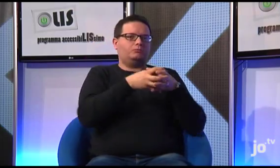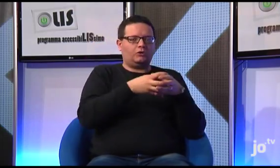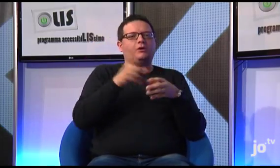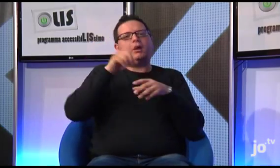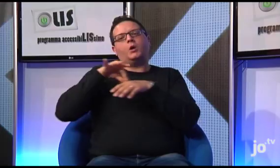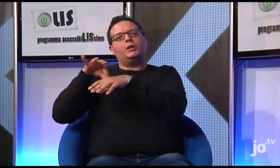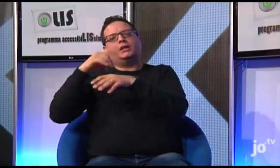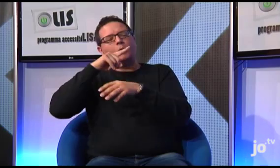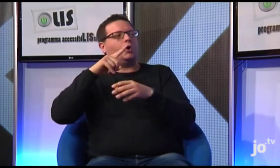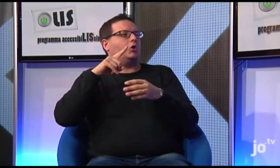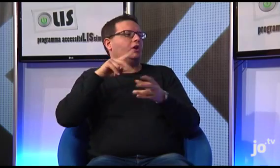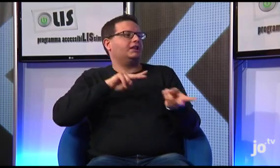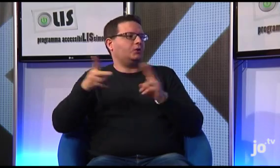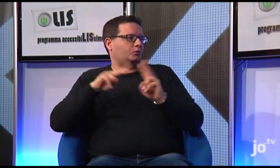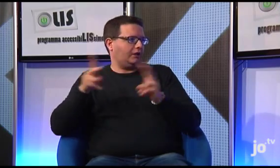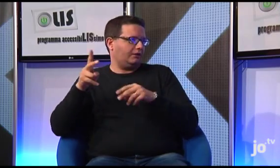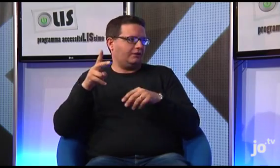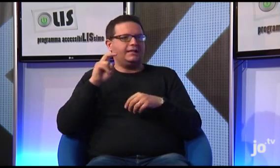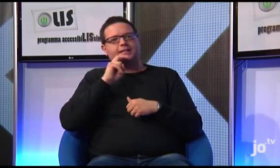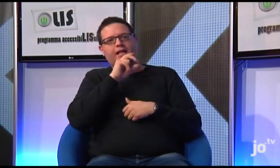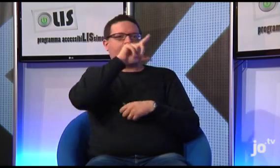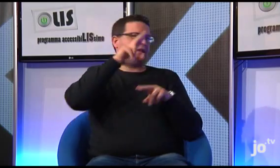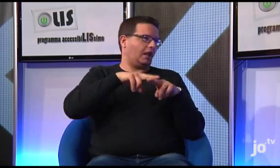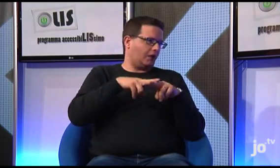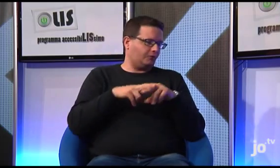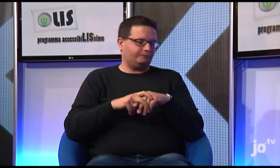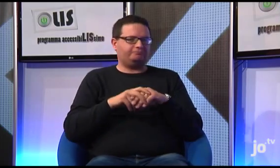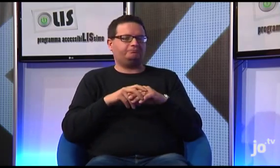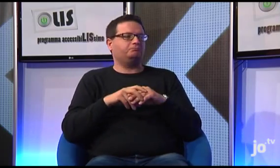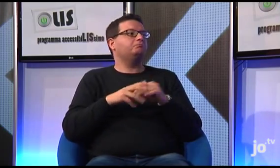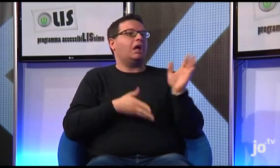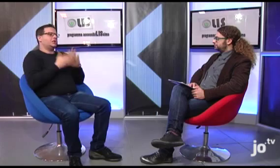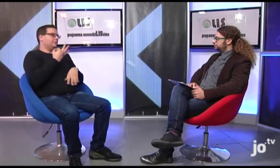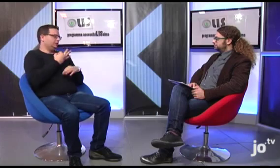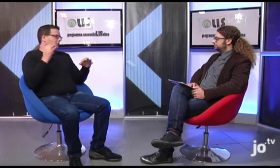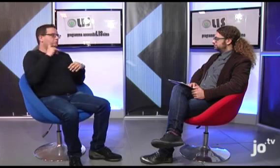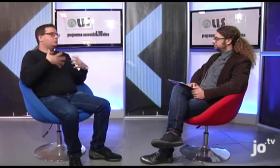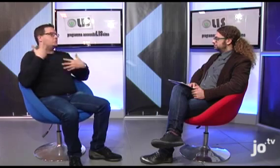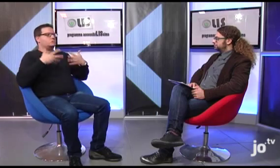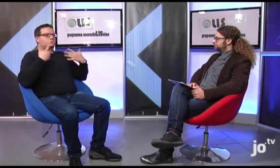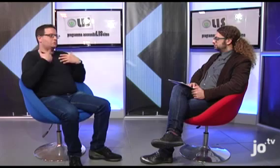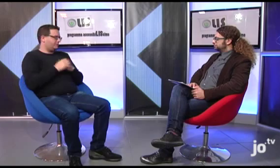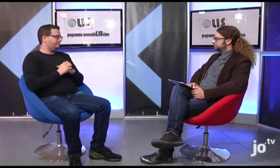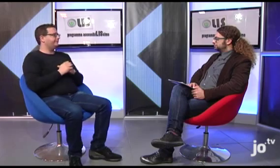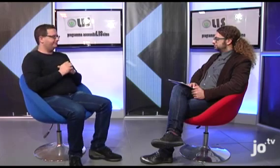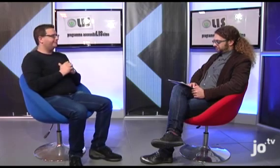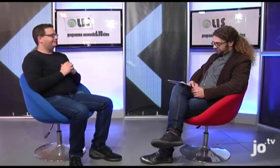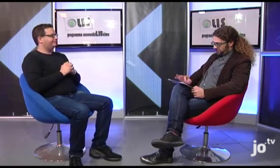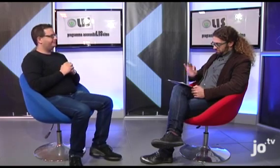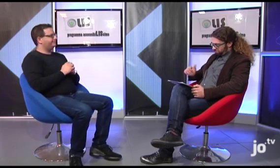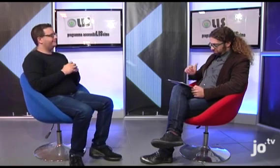con un interprete LIS di Roma, da Suor Veronica naturalmente e da un interprete che traduceva dall'ebraico all'italiano. E' andato benissimo, il gruppo era veramente molto soddisfatto.